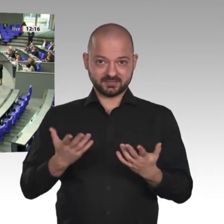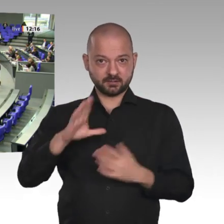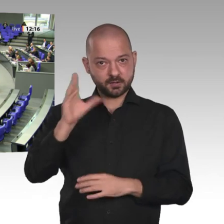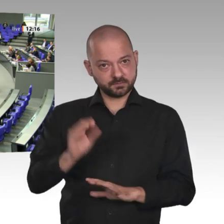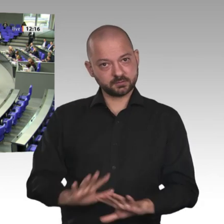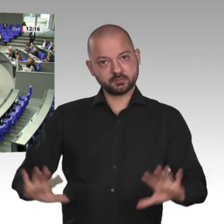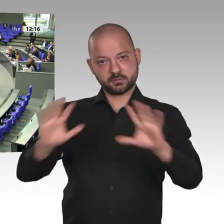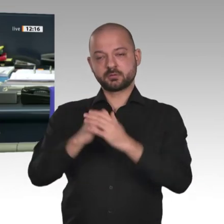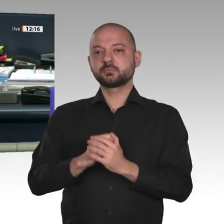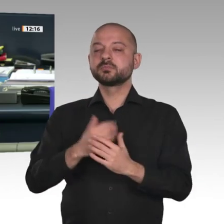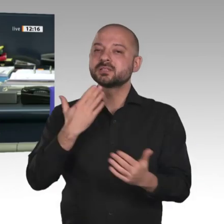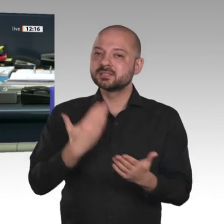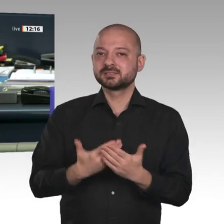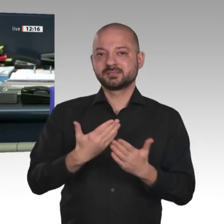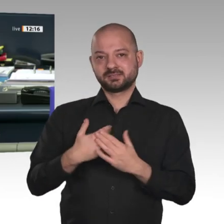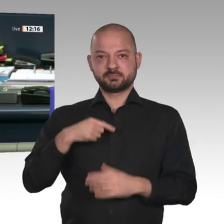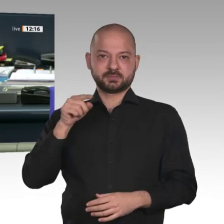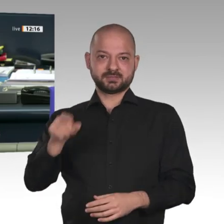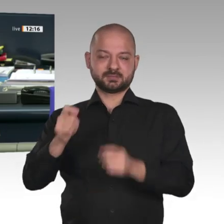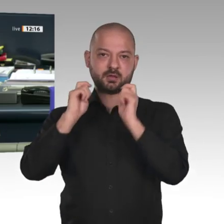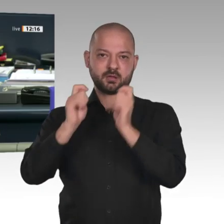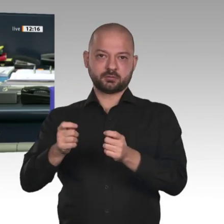Nächster Redner: für die FDP-Fraktion Olaf in der Beek.